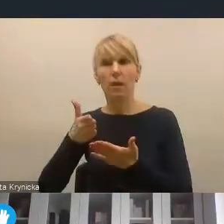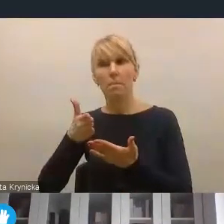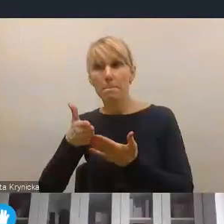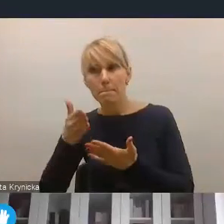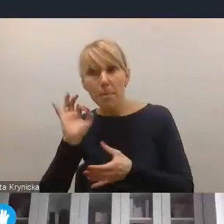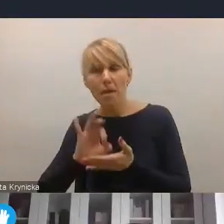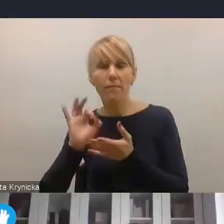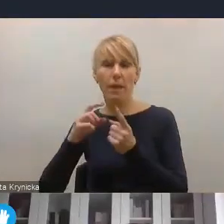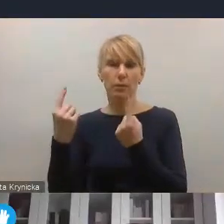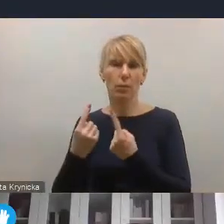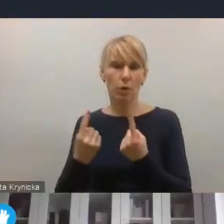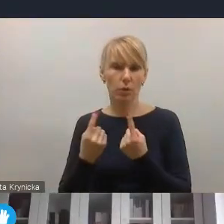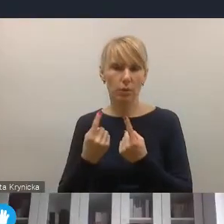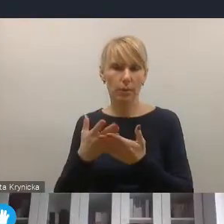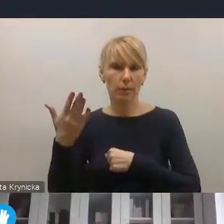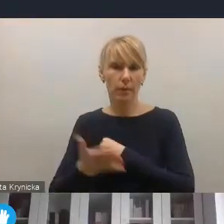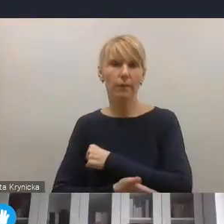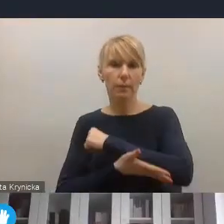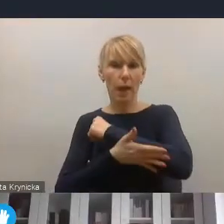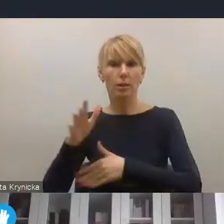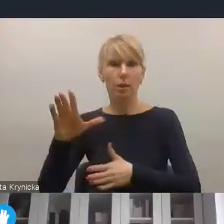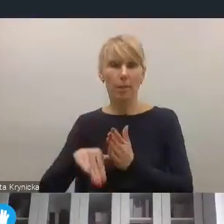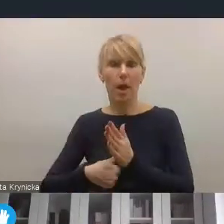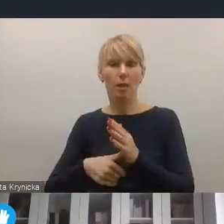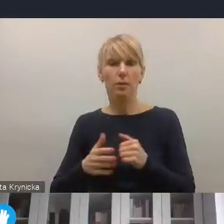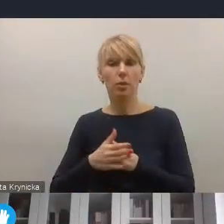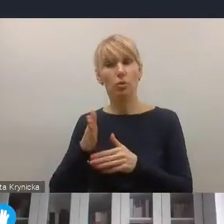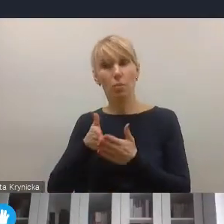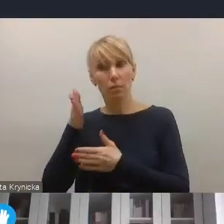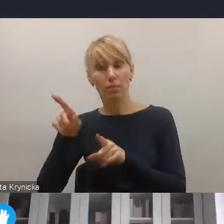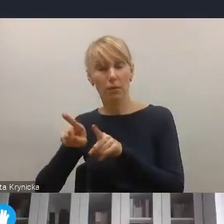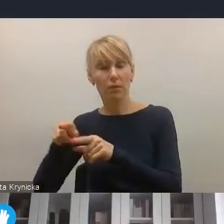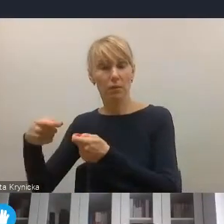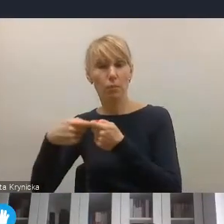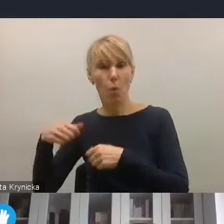także, nie ma co ukrywać, wsparcia miast, czy współpracy na szczeblu krajowo-samorządowym,